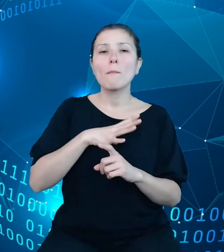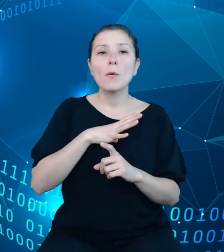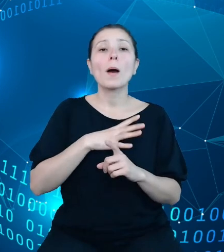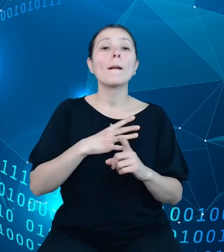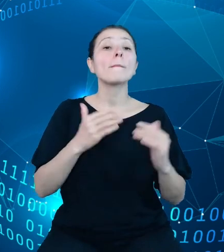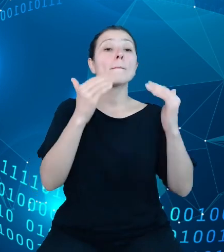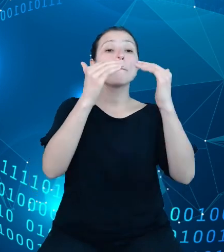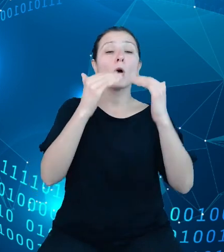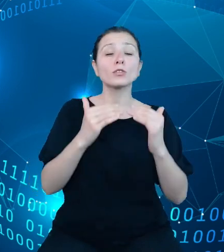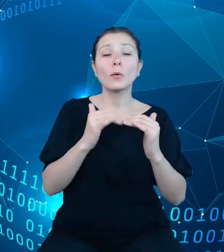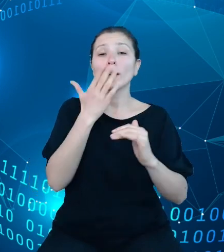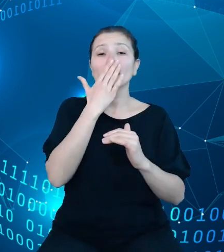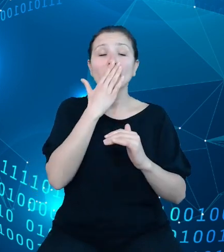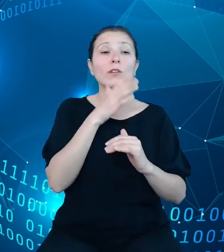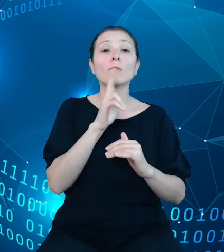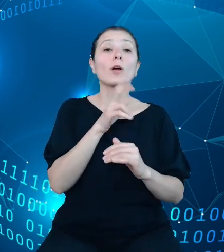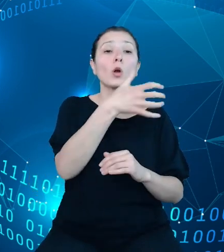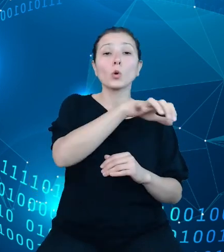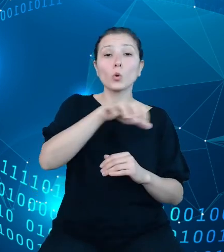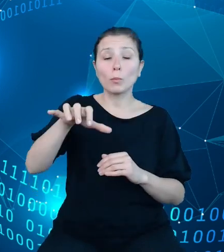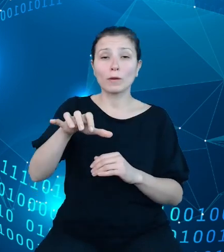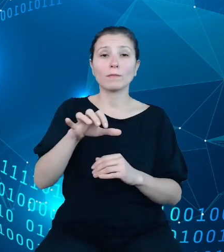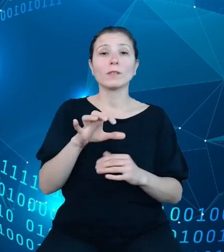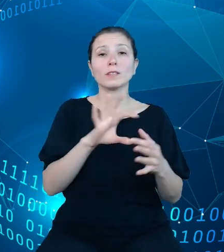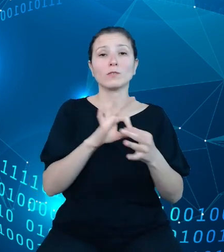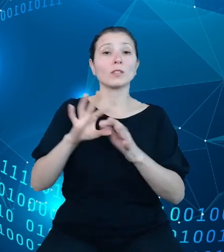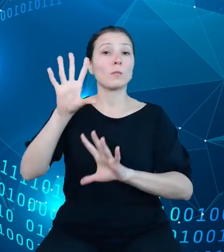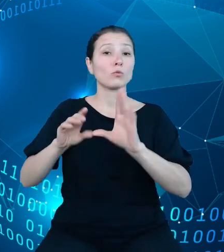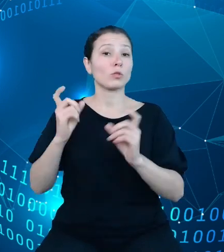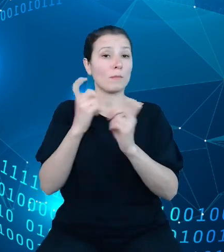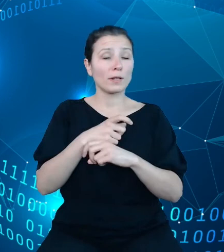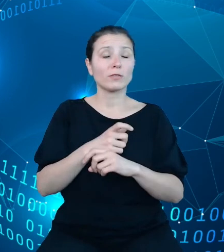Dysponenci budżetu państwa to nic innego jak podmioty gromadzące dochody